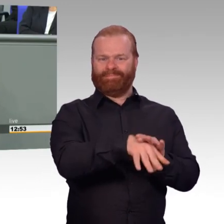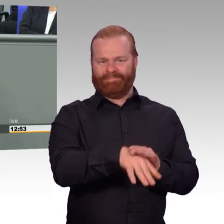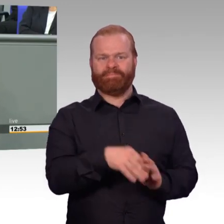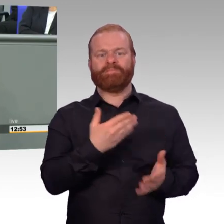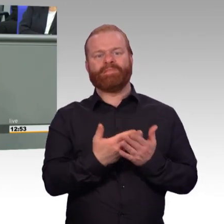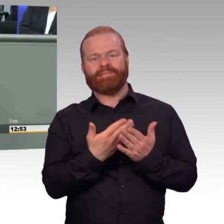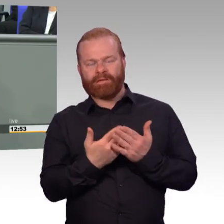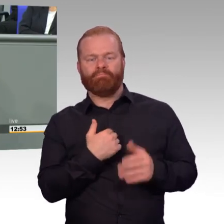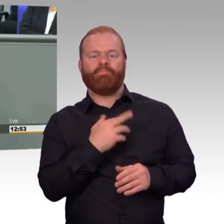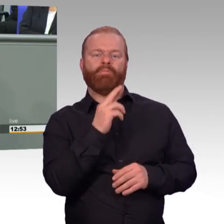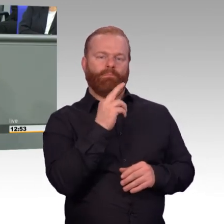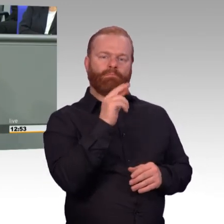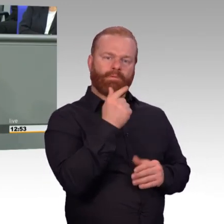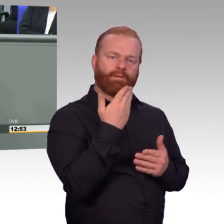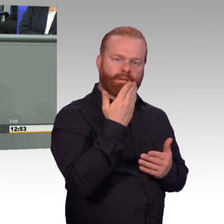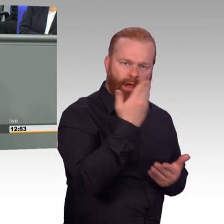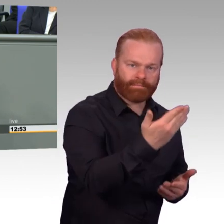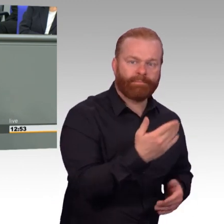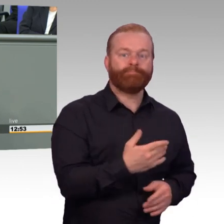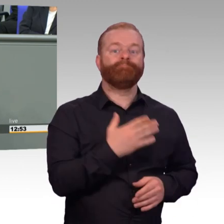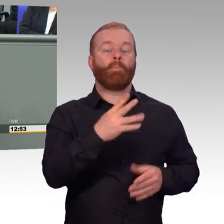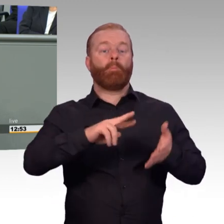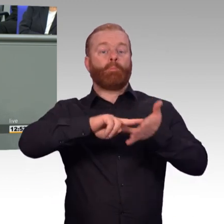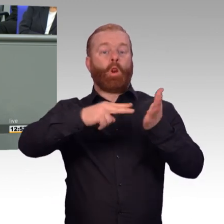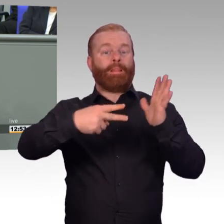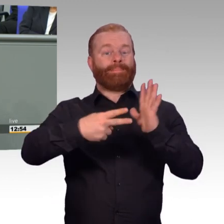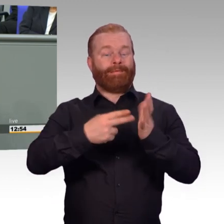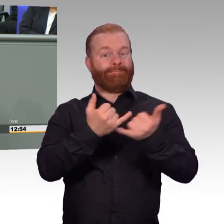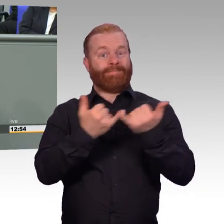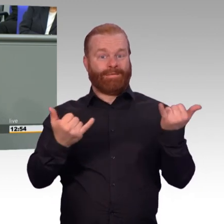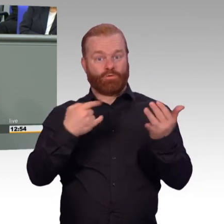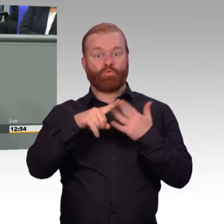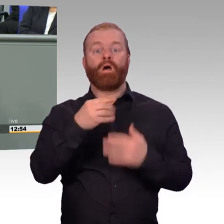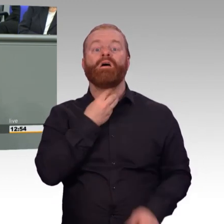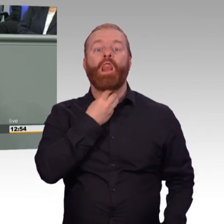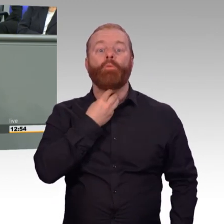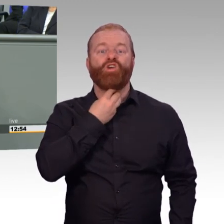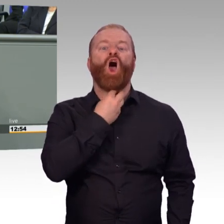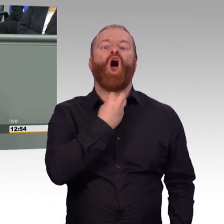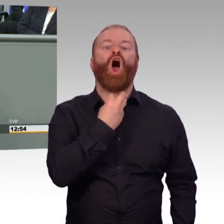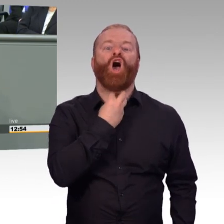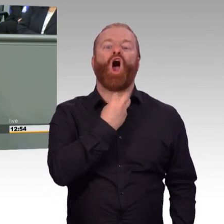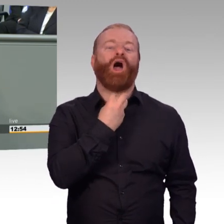Noch bin ich Präsident, alles gut. Ich weiß, wie Sie unterwegs sind. Ich will Ihnen nur sagen, was passiert ist. Sie haben das nicht erwähnt, aber es gehört dazu.